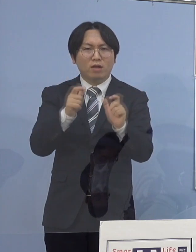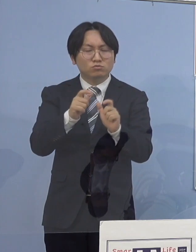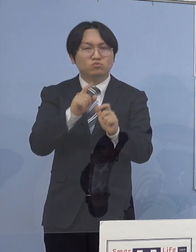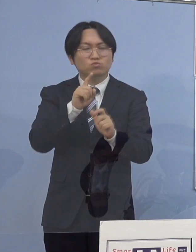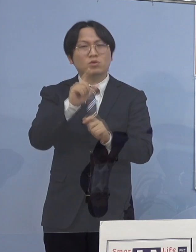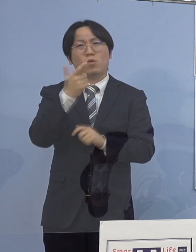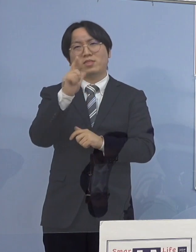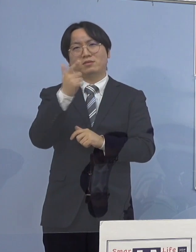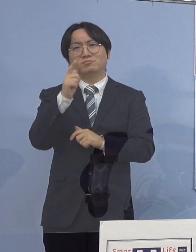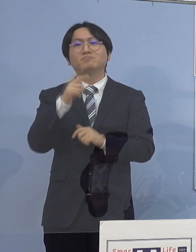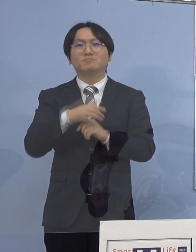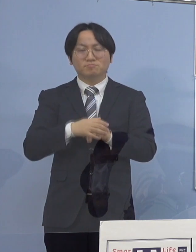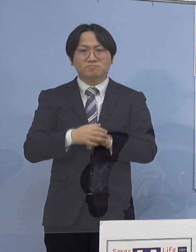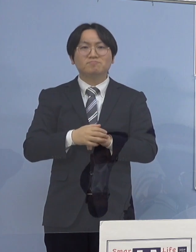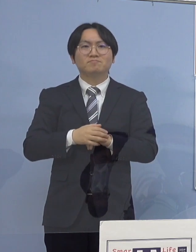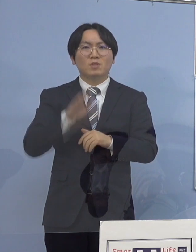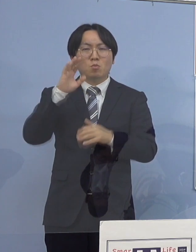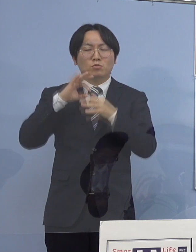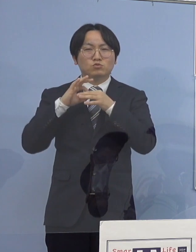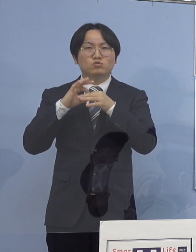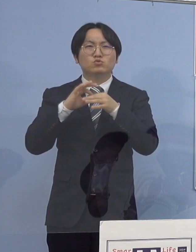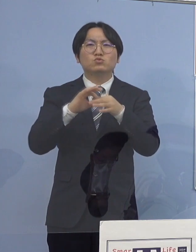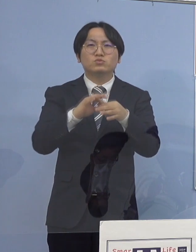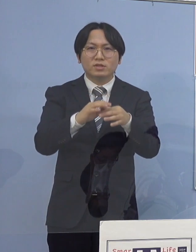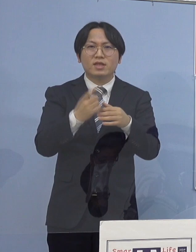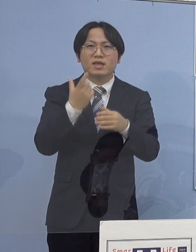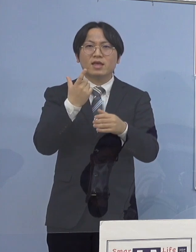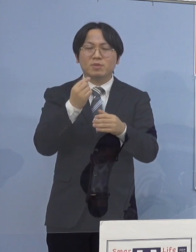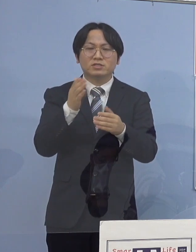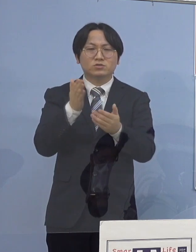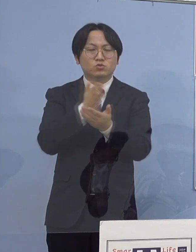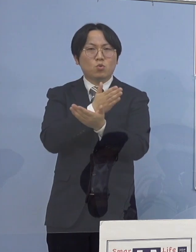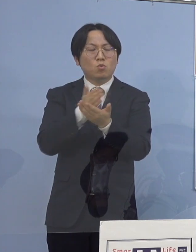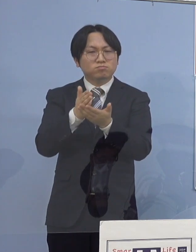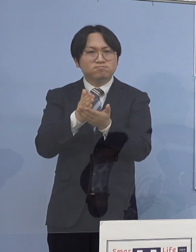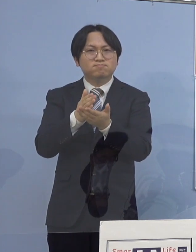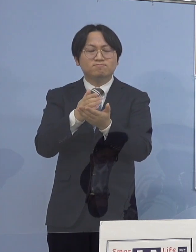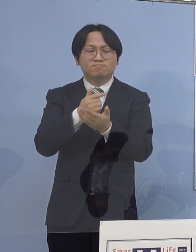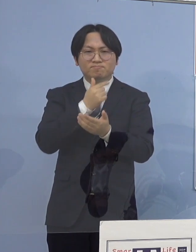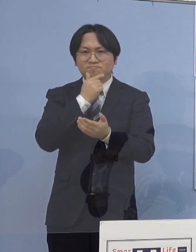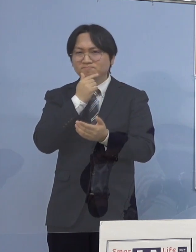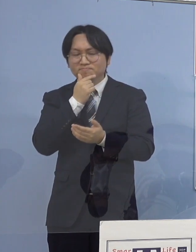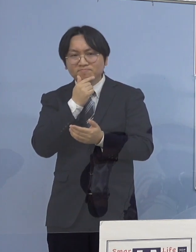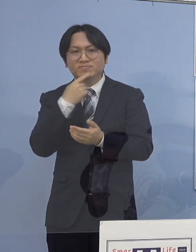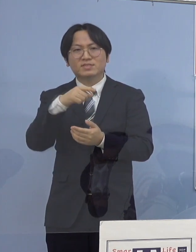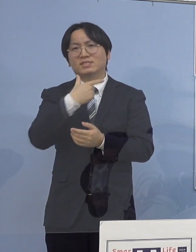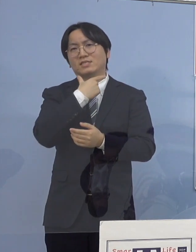引き続き状況を注意深く 見守って参りたいと考えております